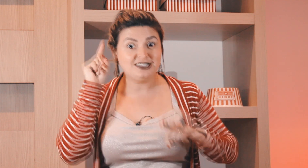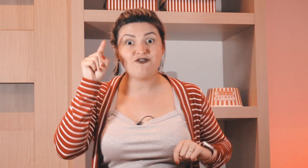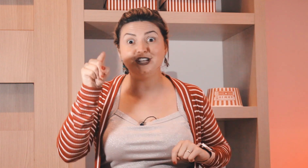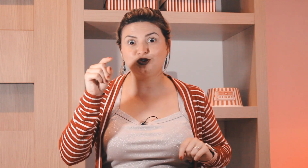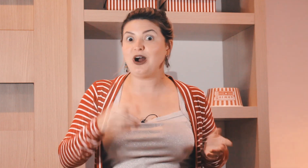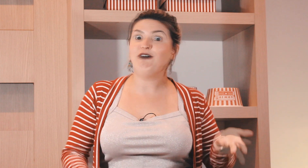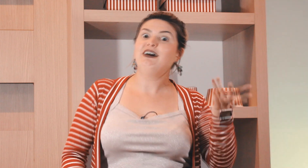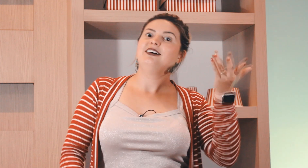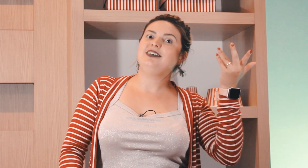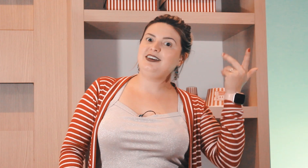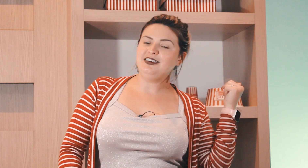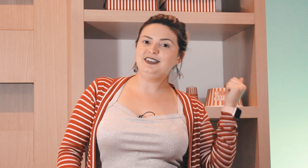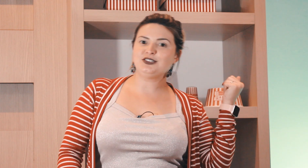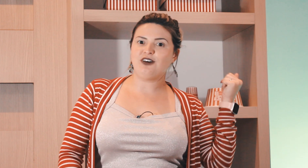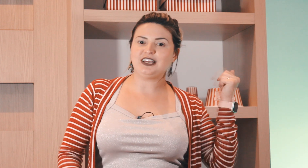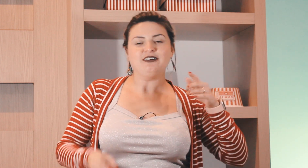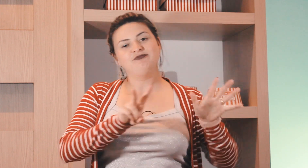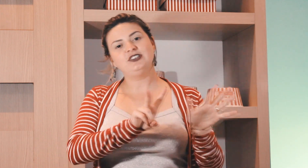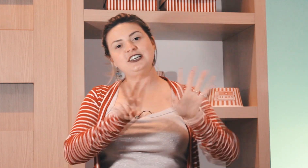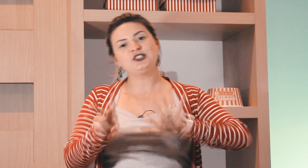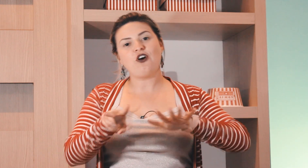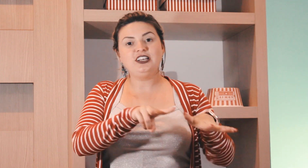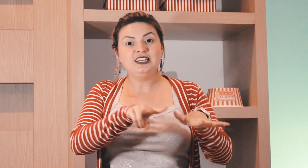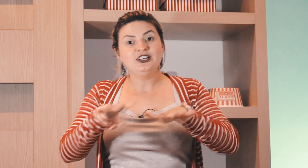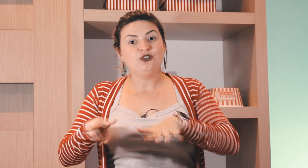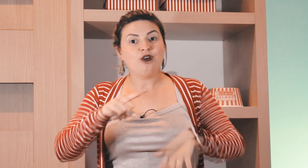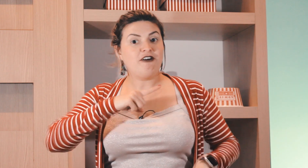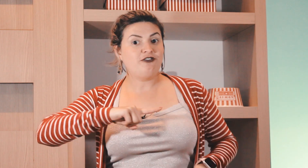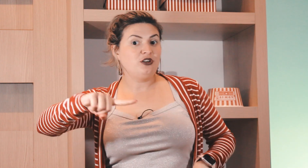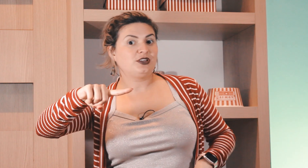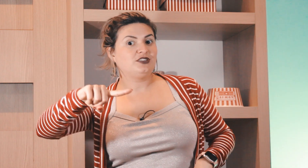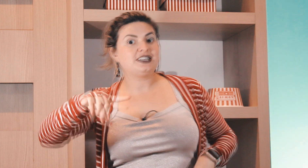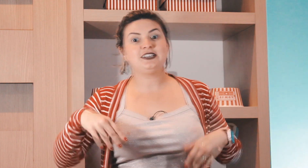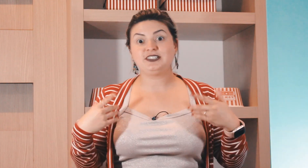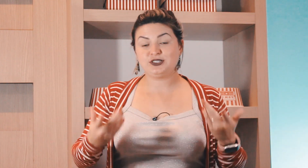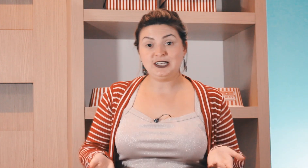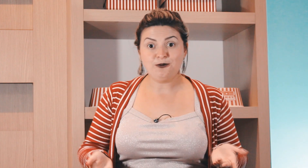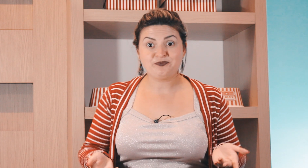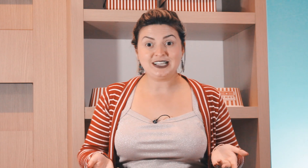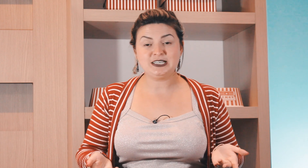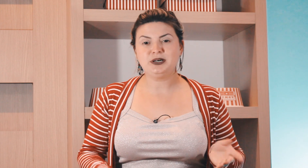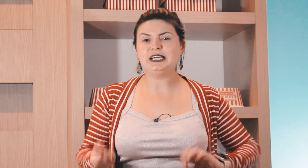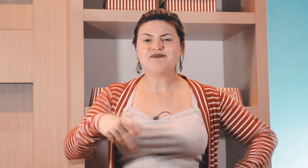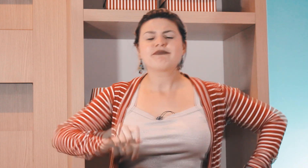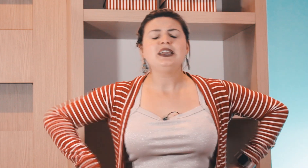de questões visual e histórica você escolhe a forma que você quiser fazer o sinal da semana